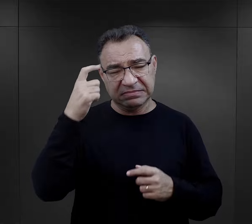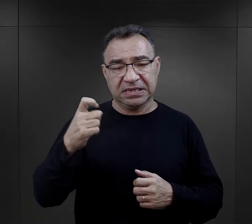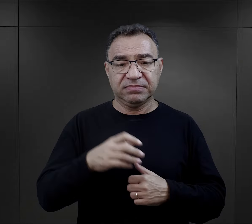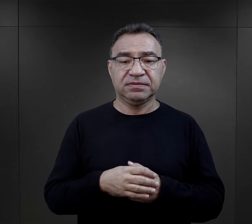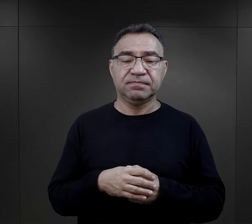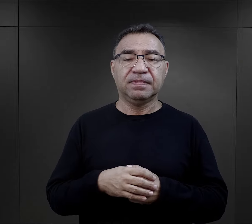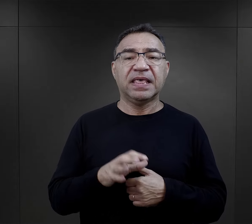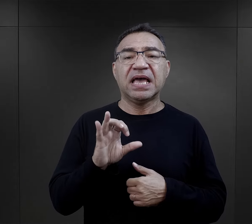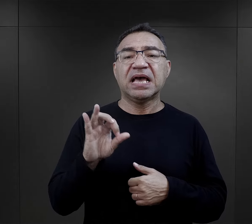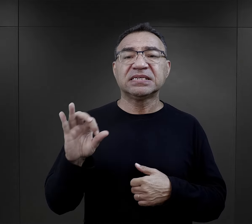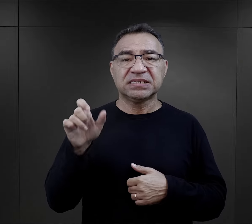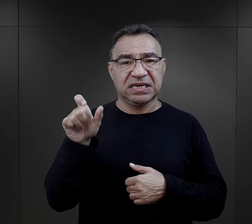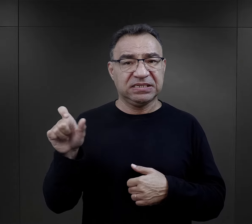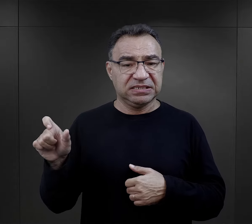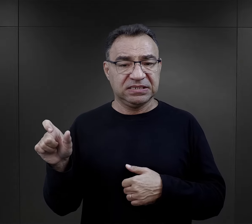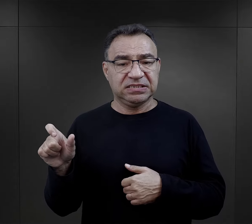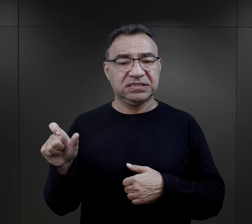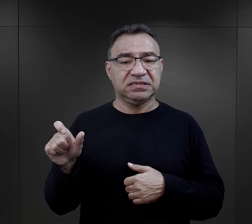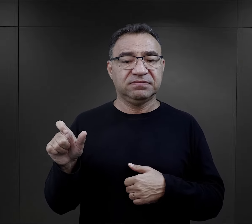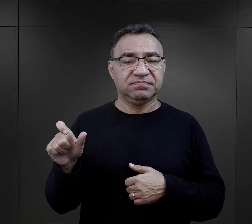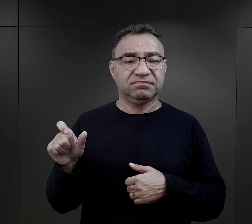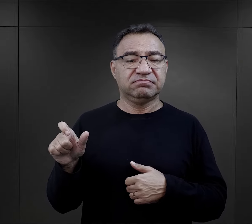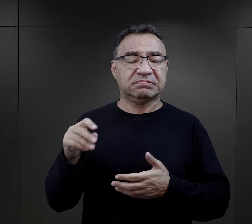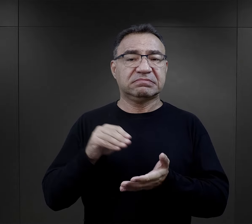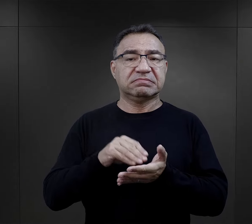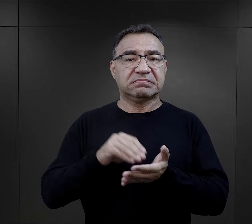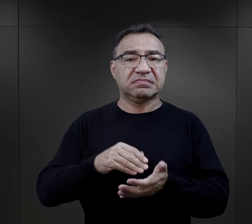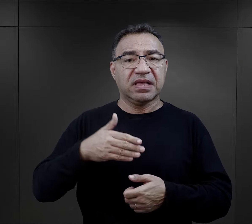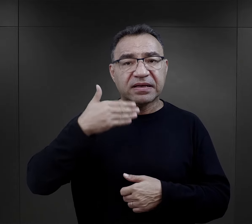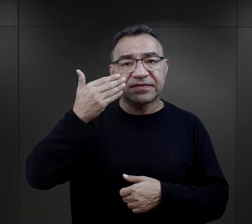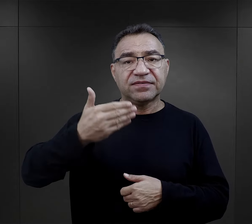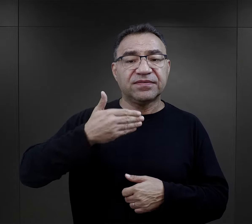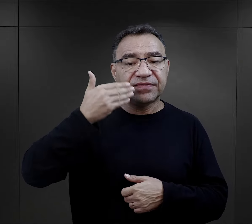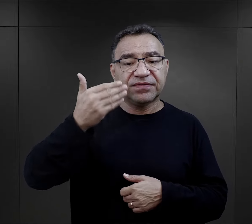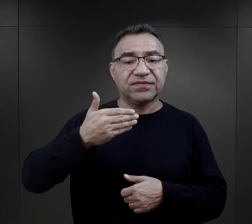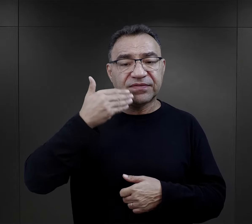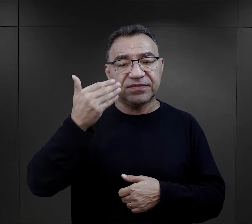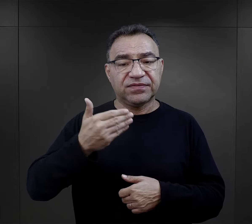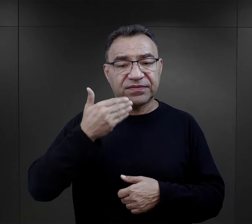Esesmani mieli zwyczaj wygłaszania do więźniów takiego przemówienia: